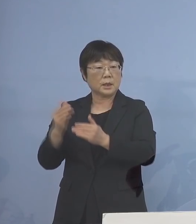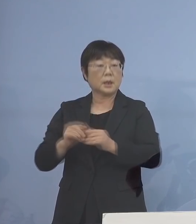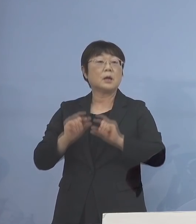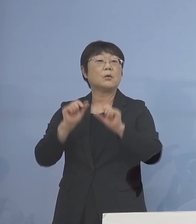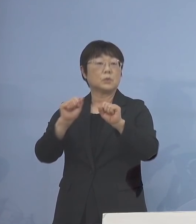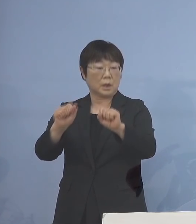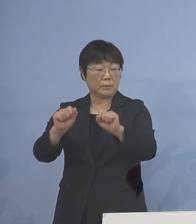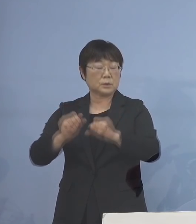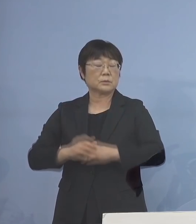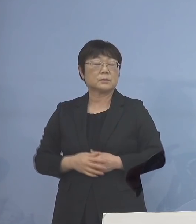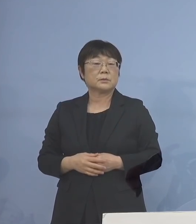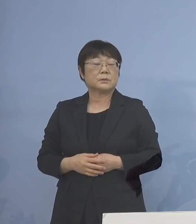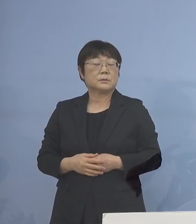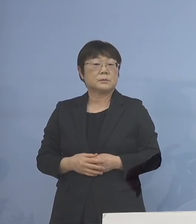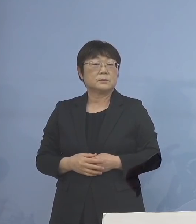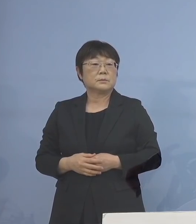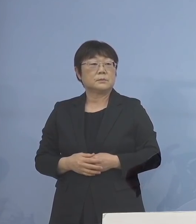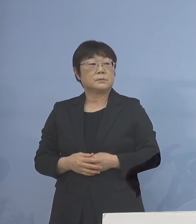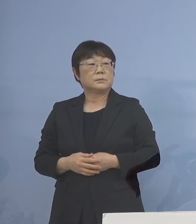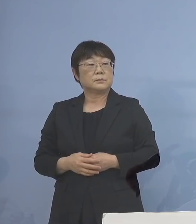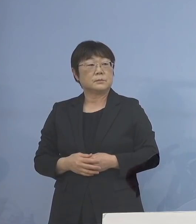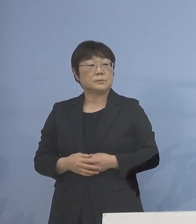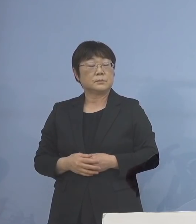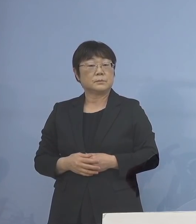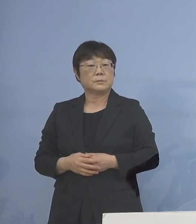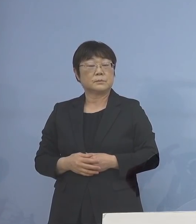こうした形になります